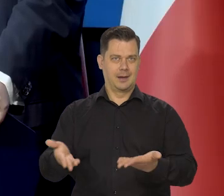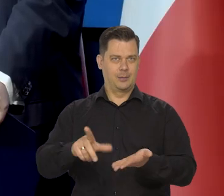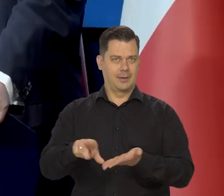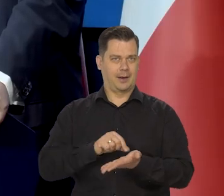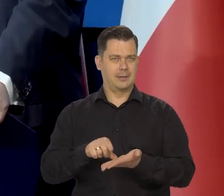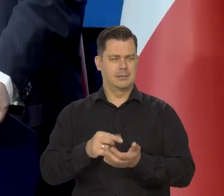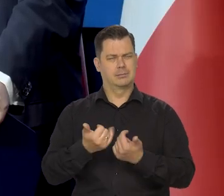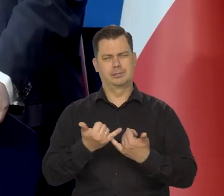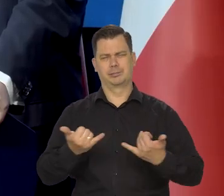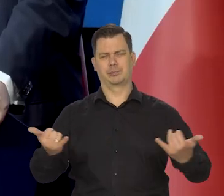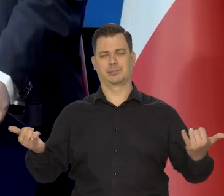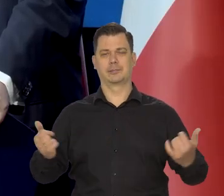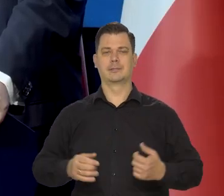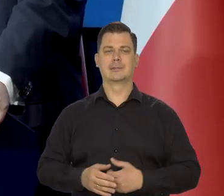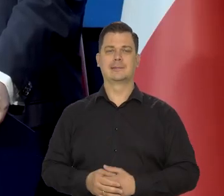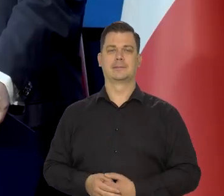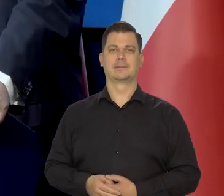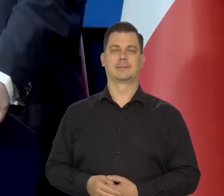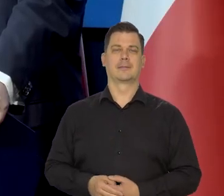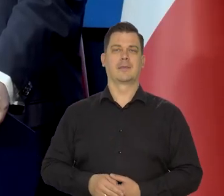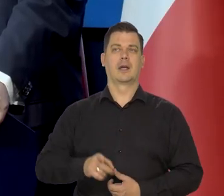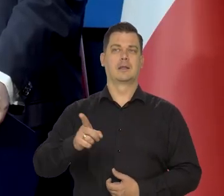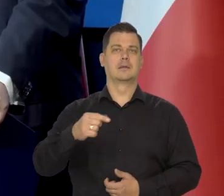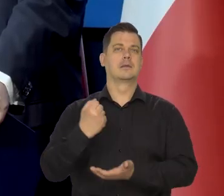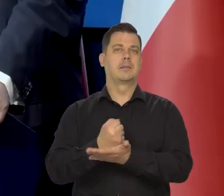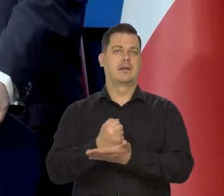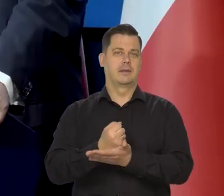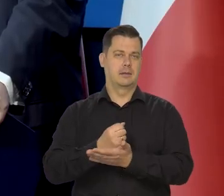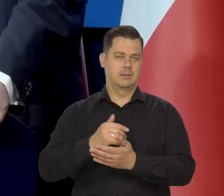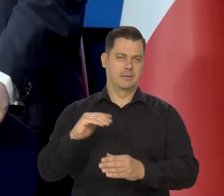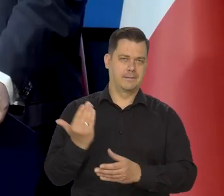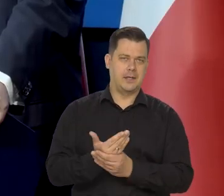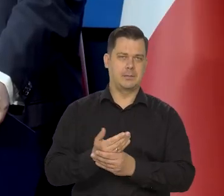i wielu innych rzeczach, dotyczących przedsiębiorstw.